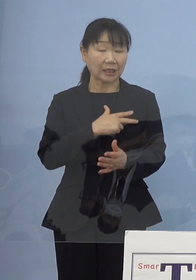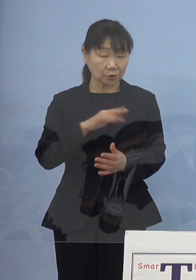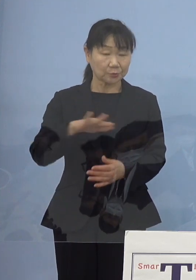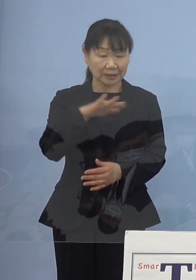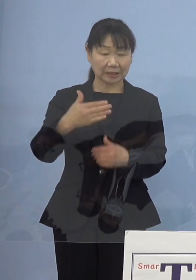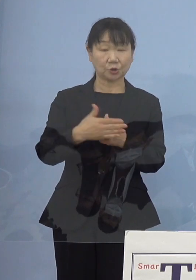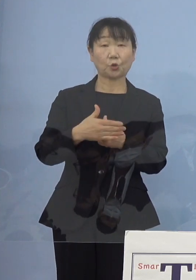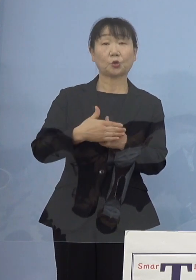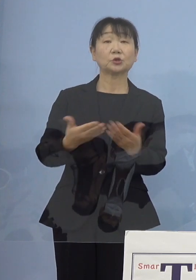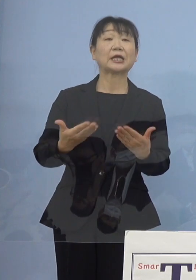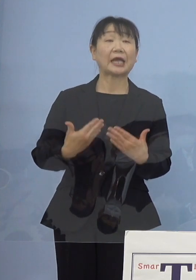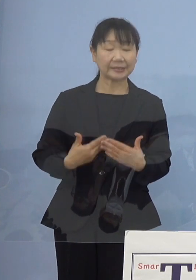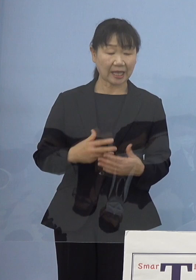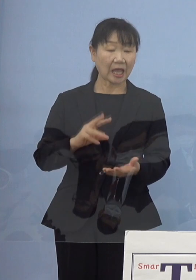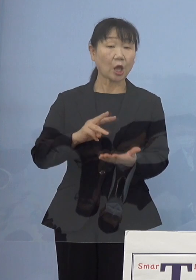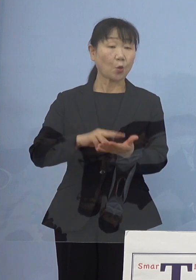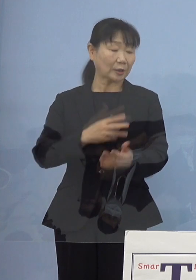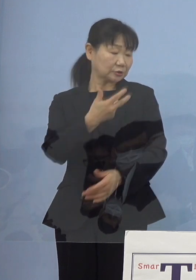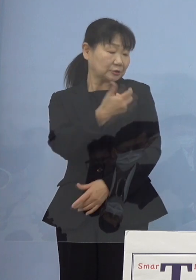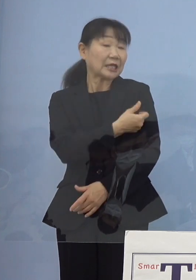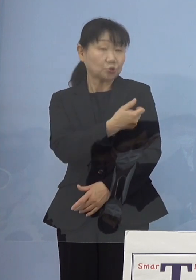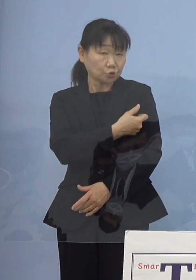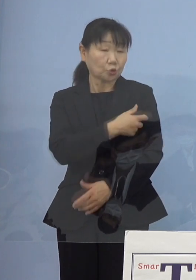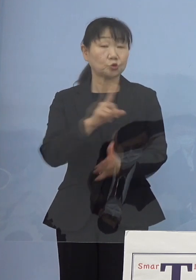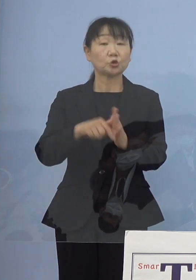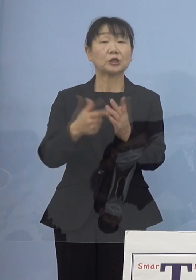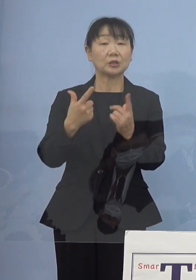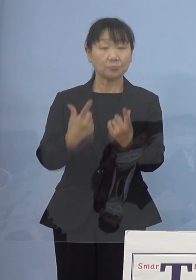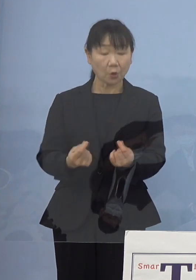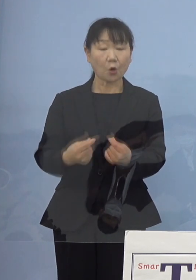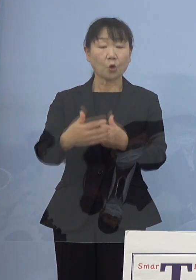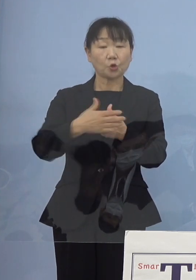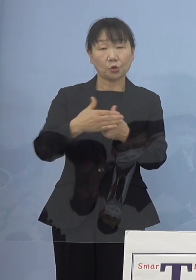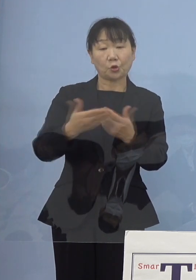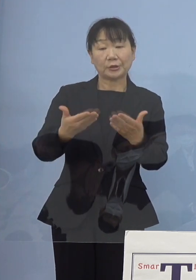ワクチンの接種 こうしたところでもご協力をいただいてきております